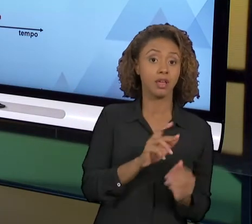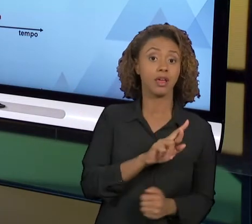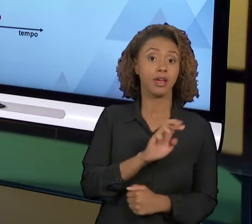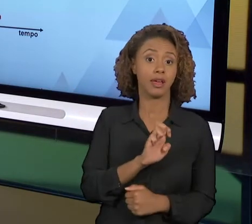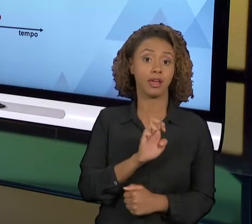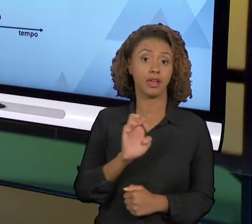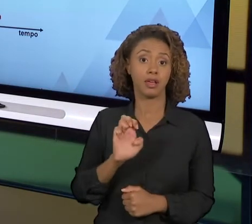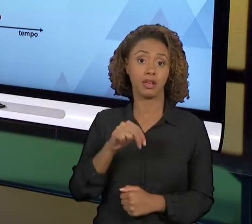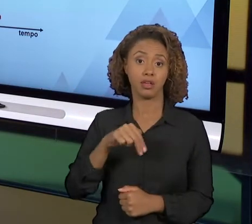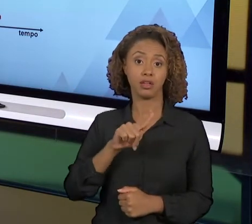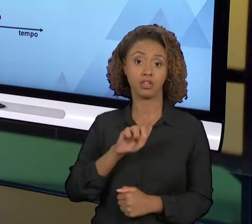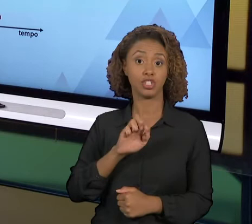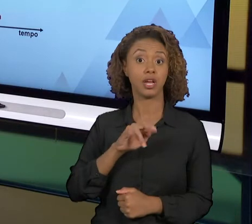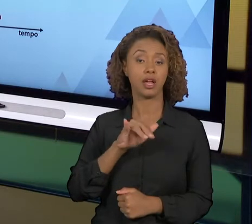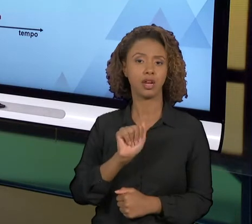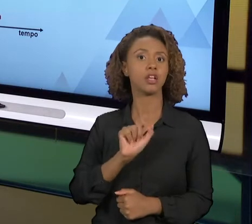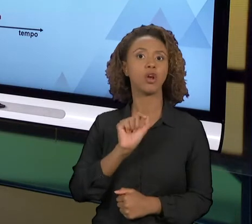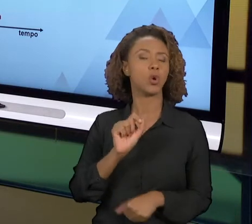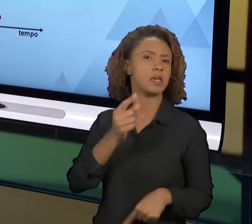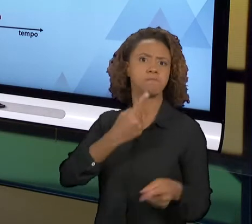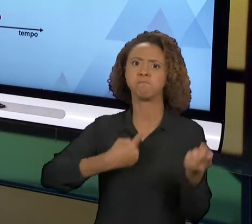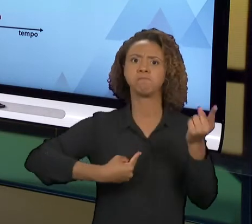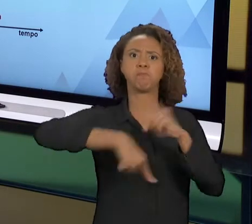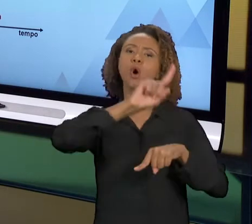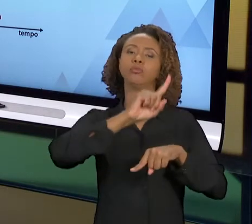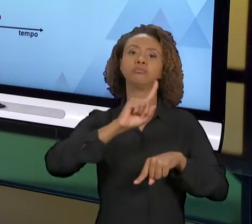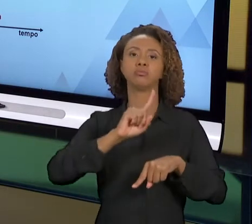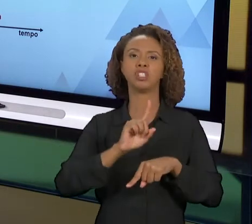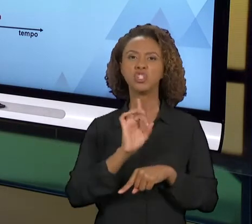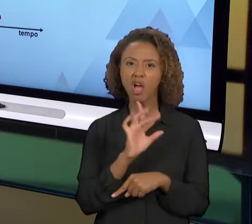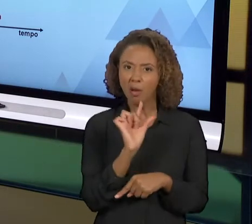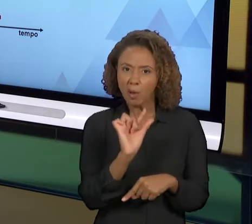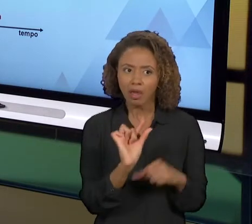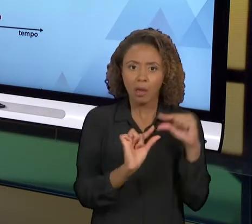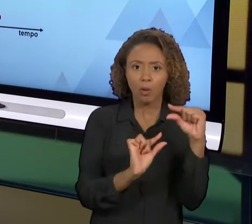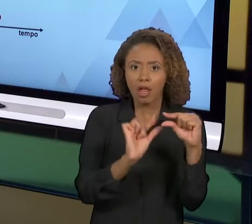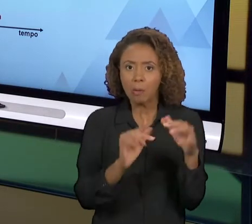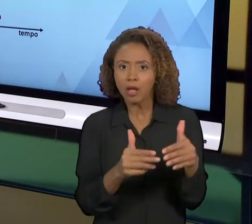MELHORIA RADICAL, NÃO É UM POUQUINHO, VOCÊ VAI DESFAZER AQUELE PROCESSO, FAZER COMPLETAMENTE